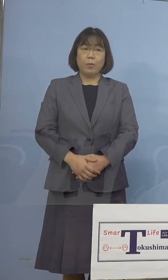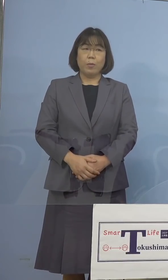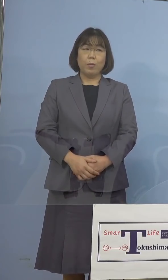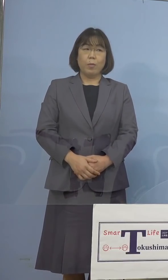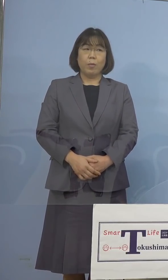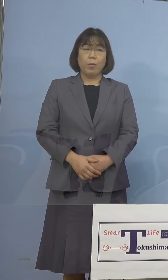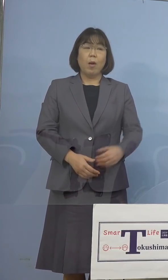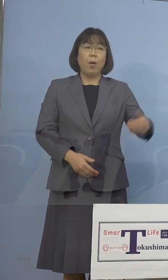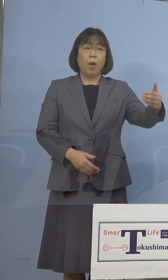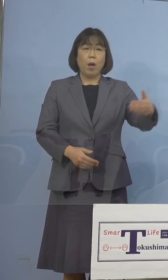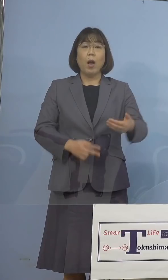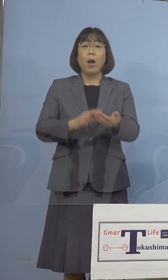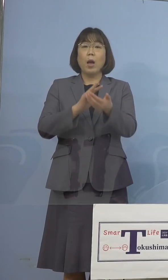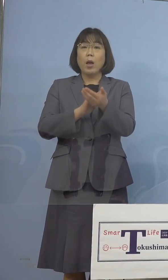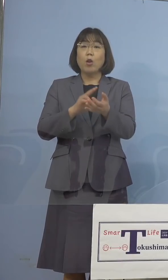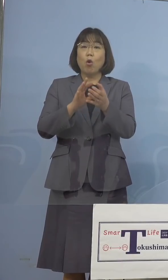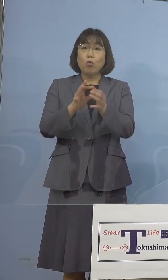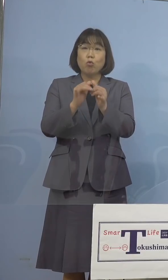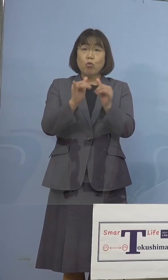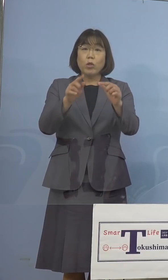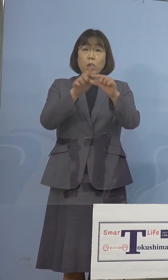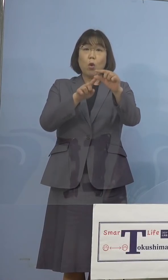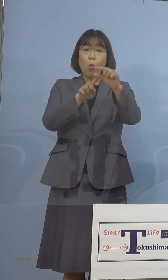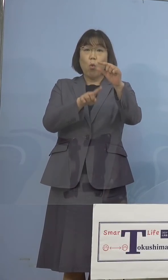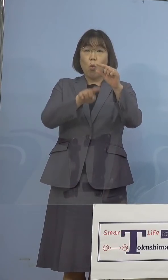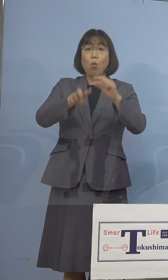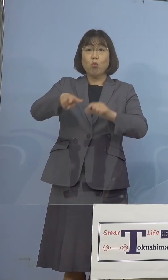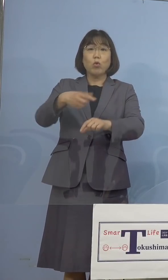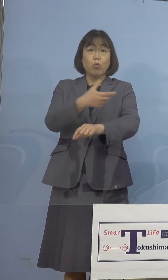（徳島新聞社） 医療従事者を中心にということに なってくるのでしょうか （知事） もちろんです